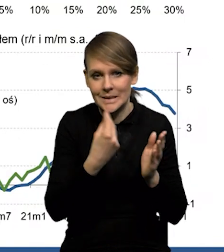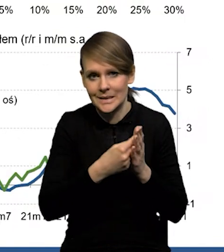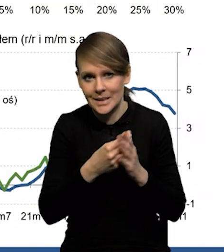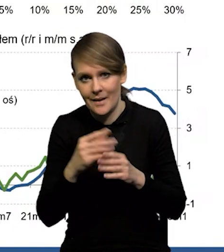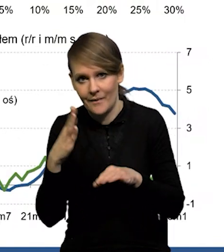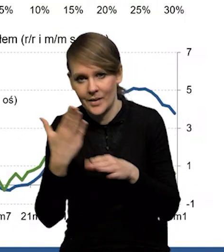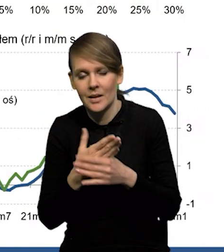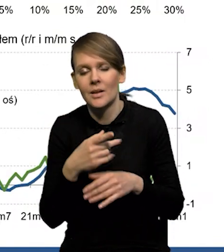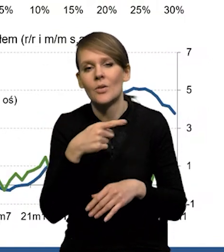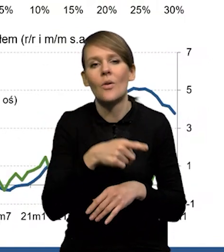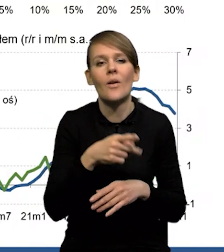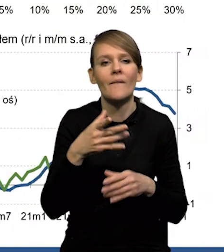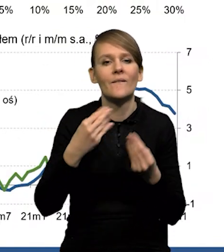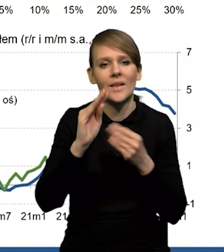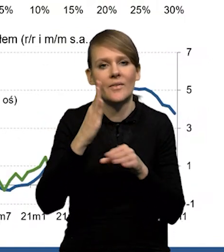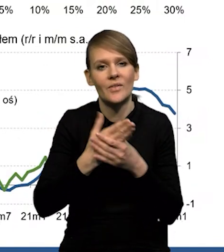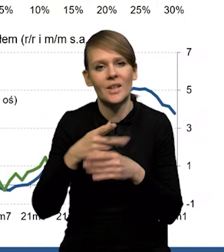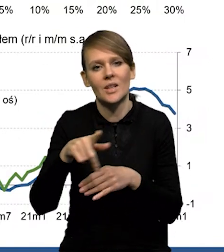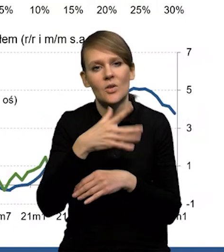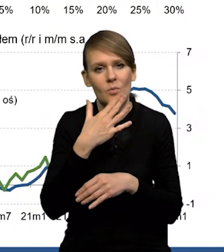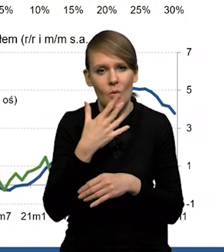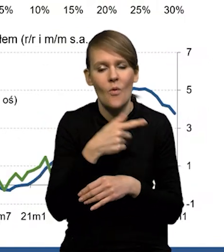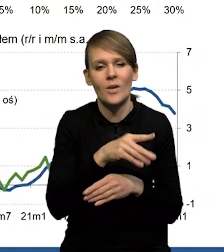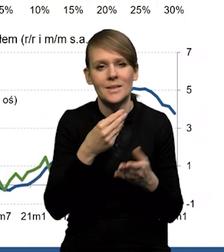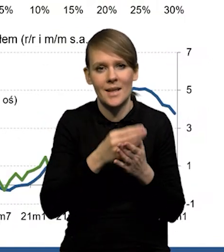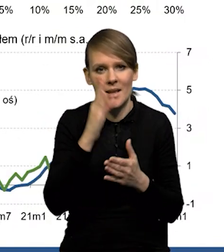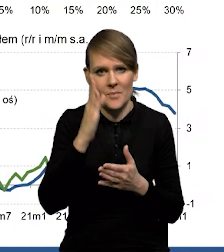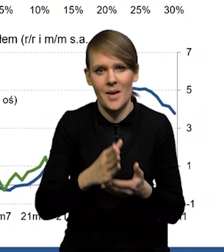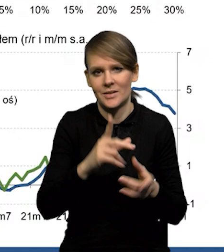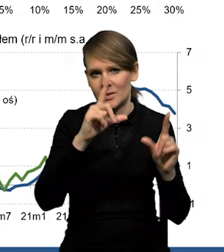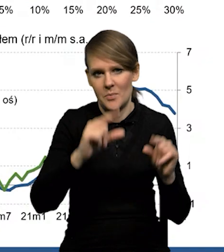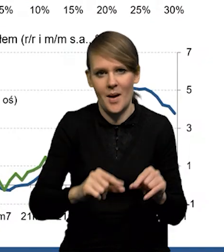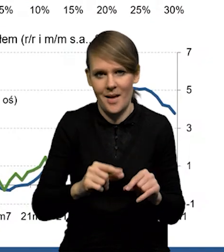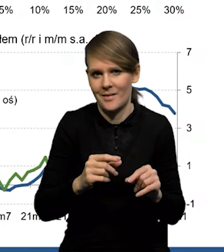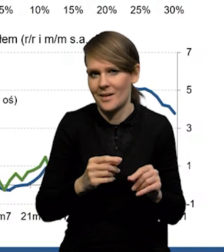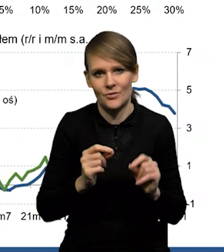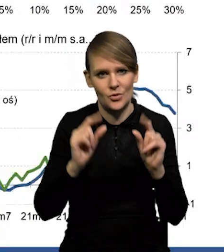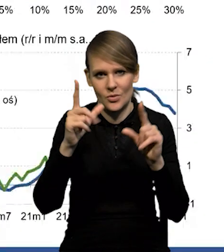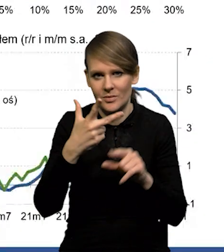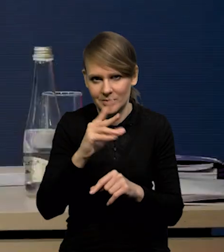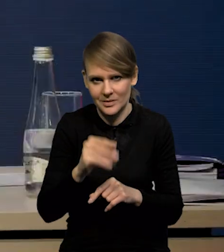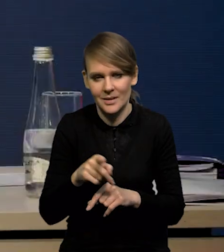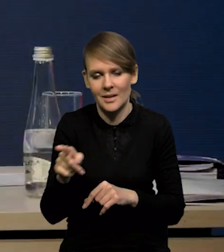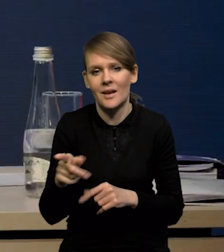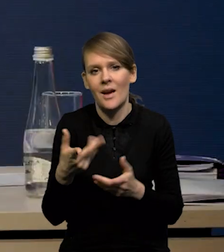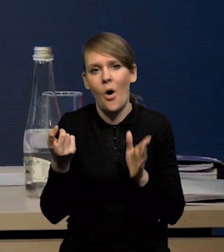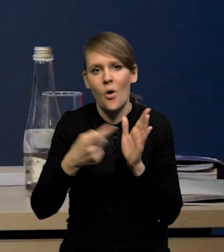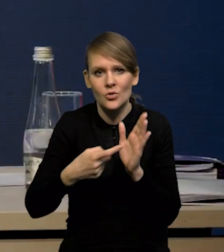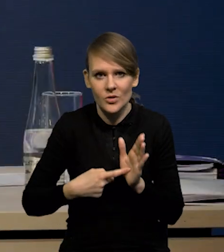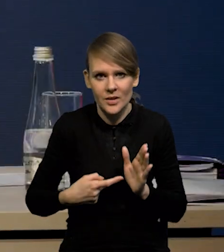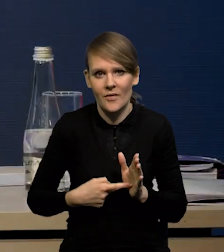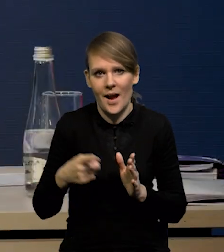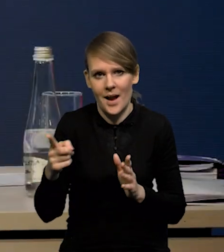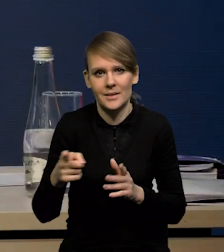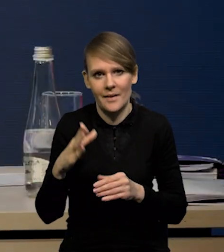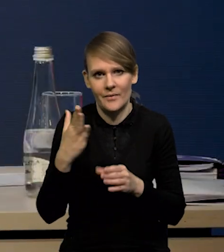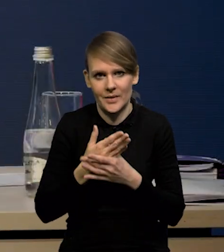wyższy jest odsetek firm wskazujących na spadek cen, niż na ich wzrost, czyli bardzo wyraźnie po prostu obniżają się oczekiwania inflacyjne firm,